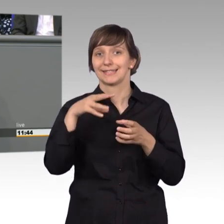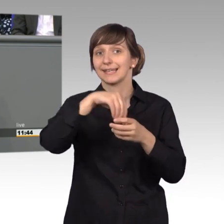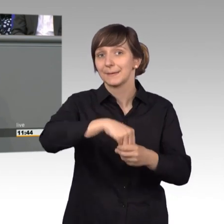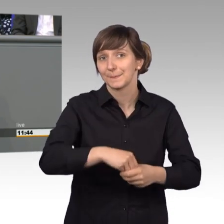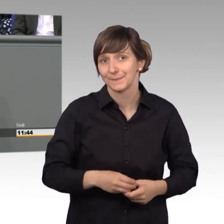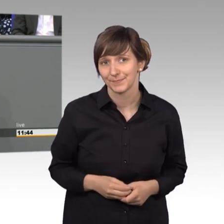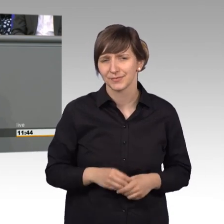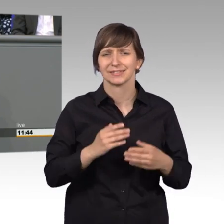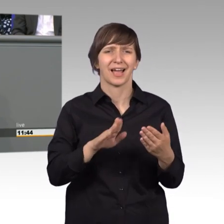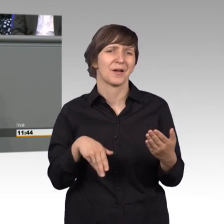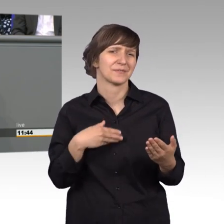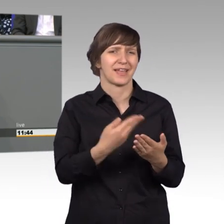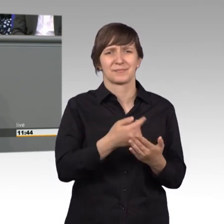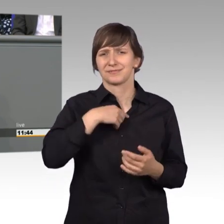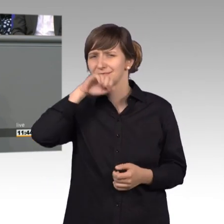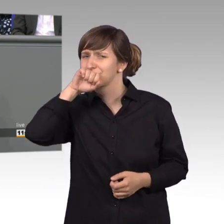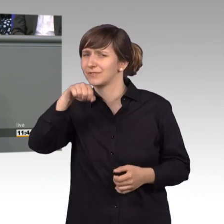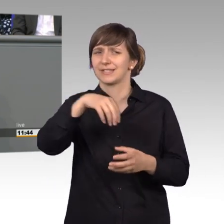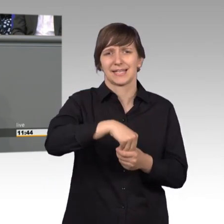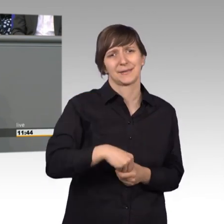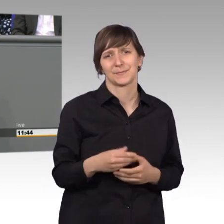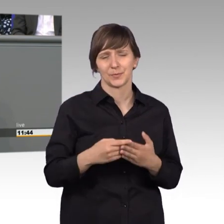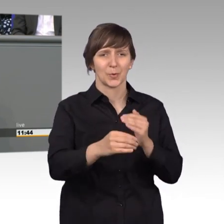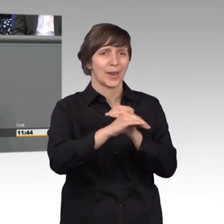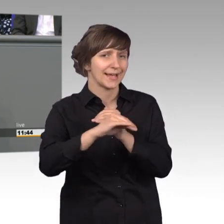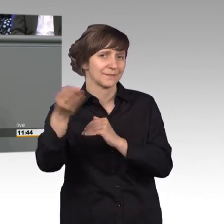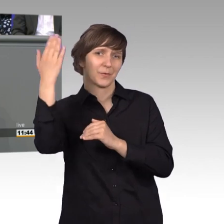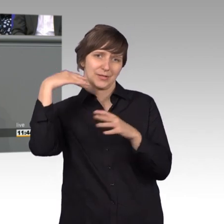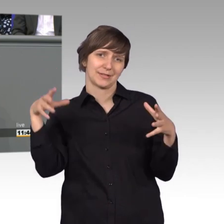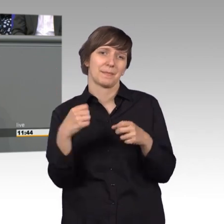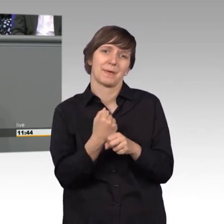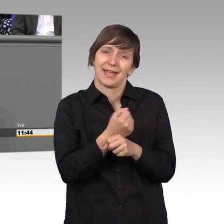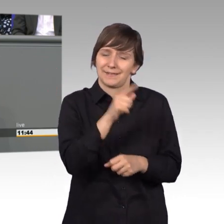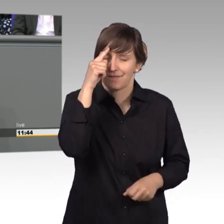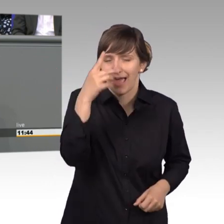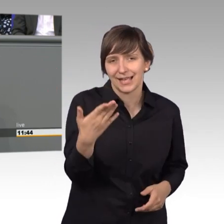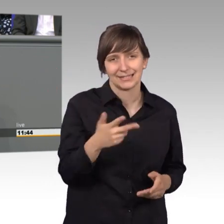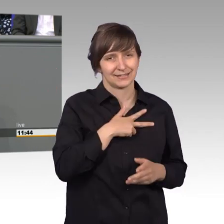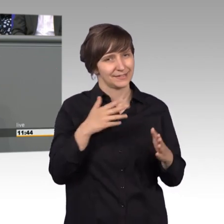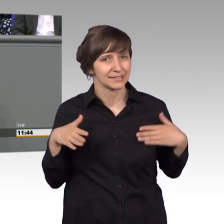die ich wahnsinnig gerne gemacht habe. Die Kollegen von damals wissen, dass ich mit großer Freude dabei war und nachdem